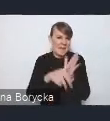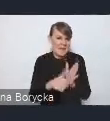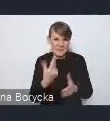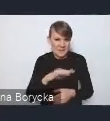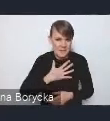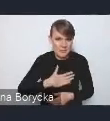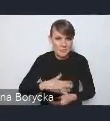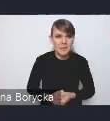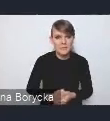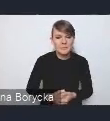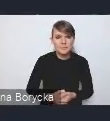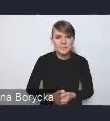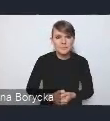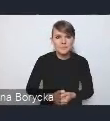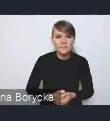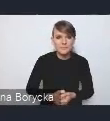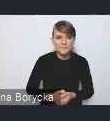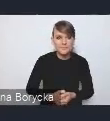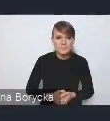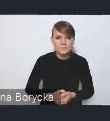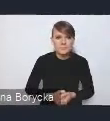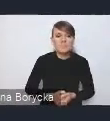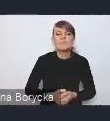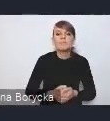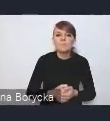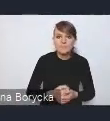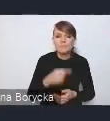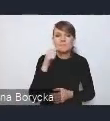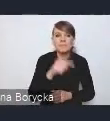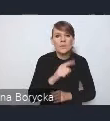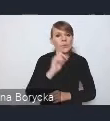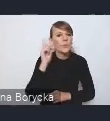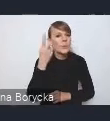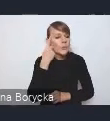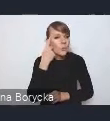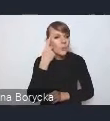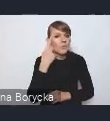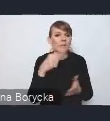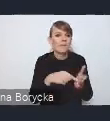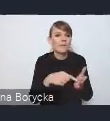Tutaj w obszarze tego wyzwania wśród kluczowych rozwiązań tej sytuacji